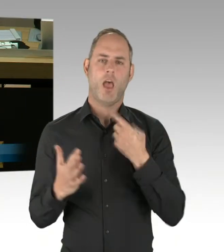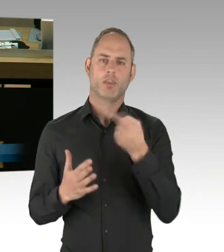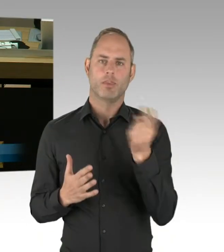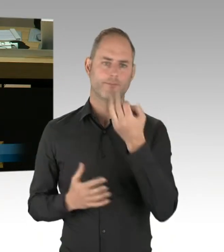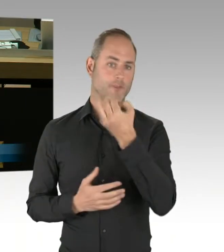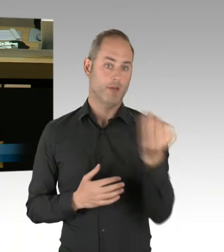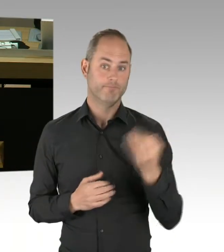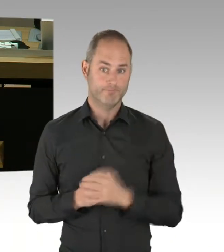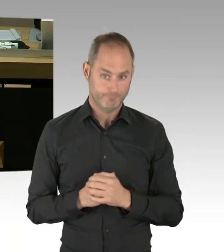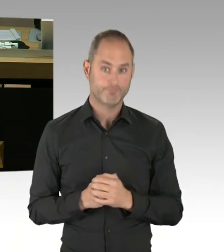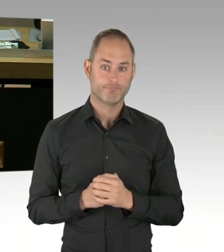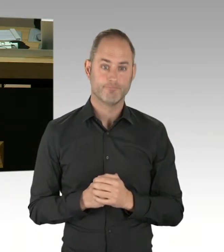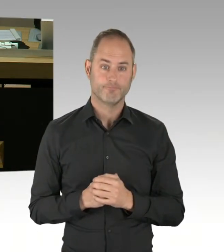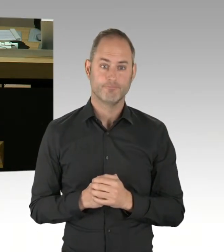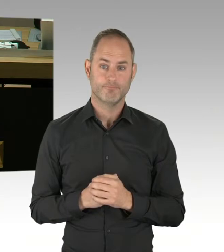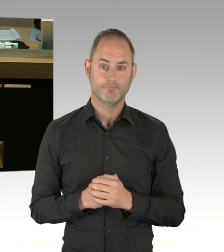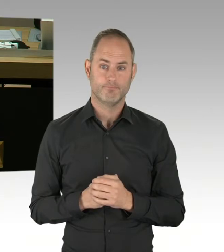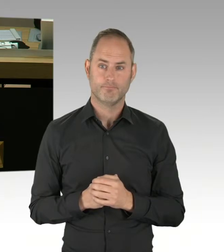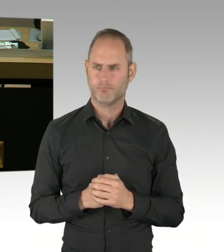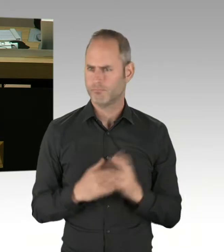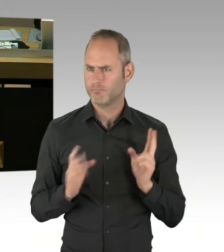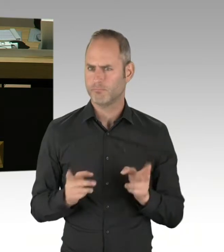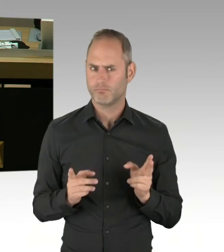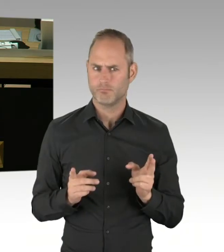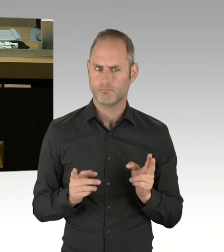am 17. Mai nicht unterzeichnet würde